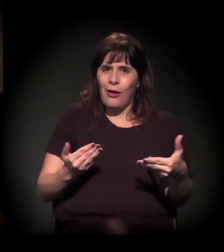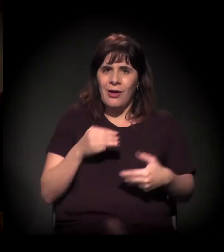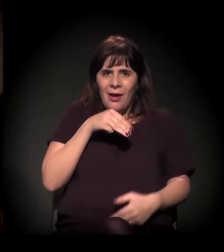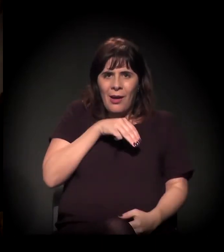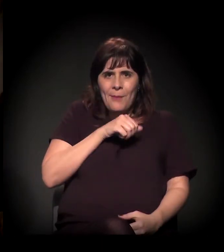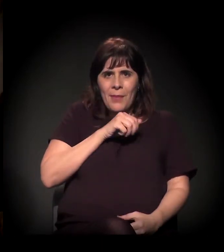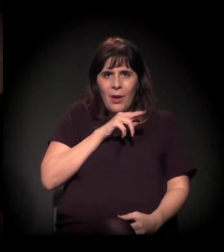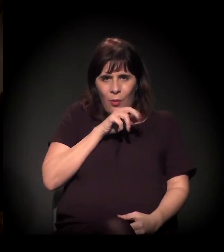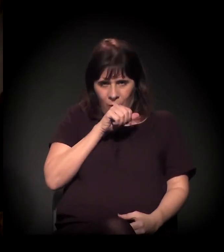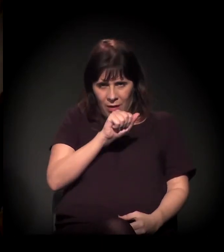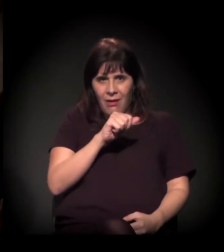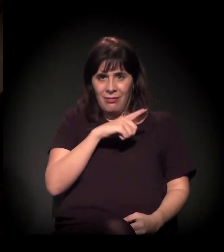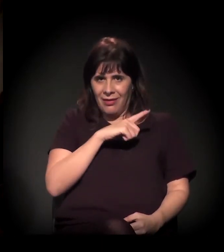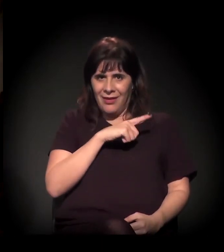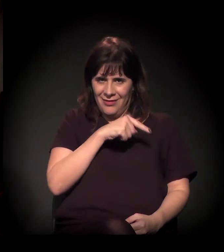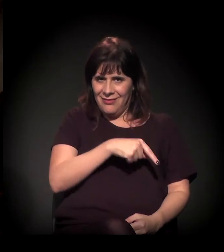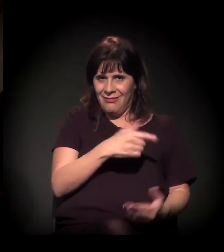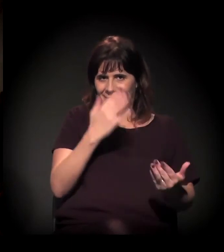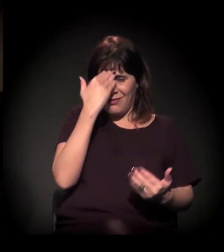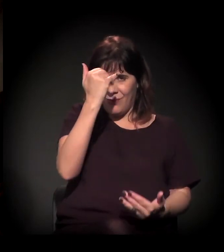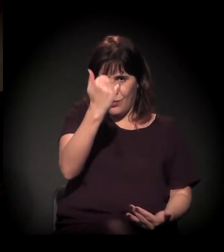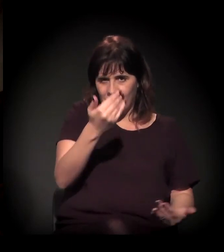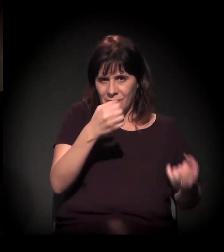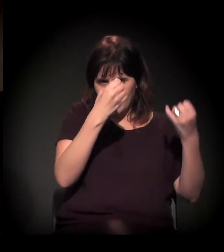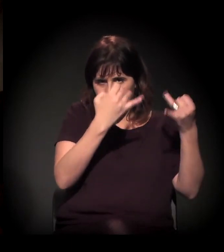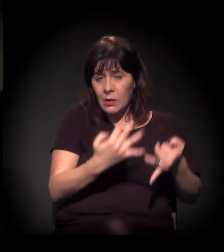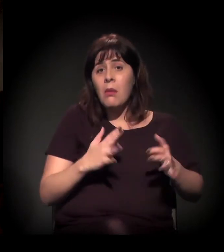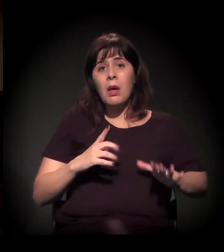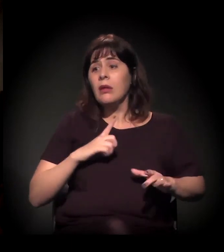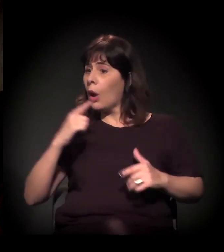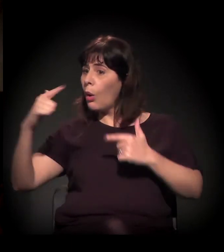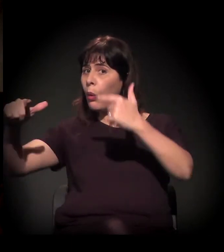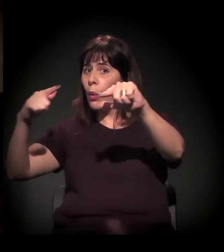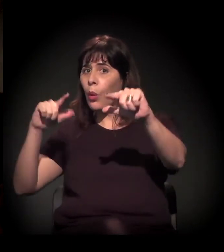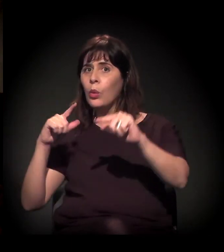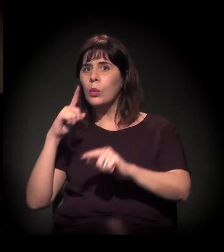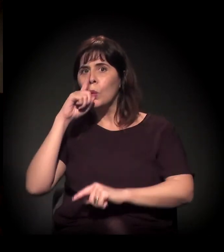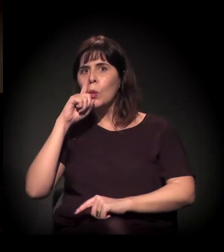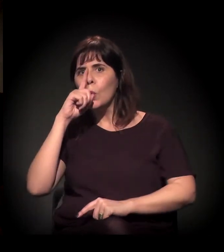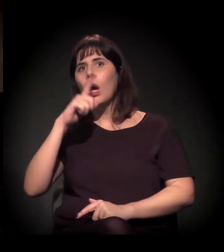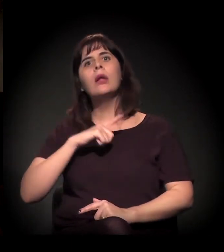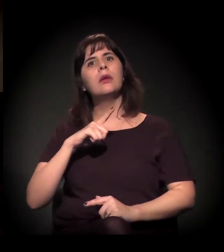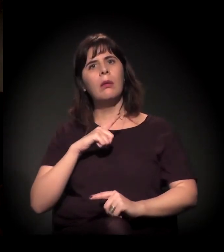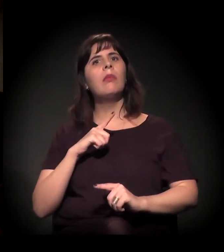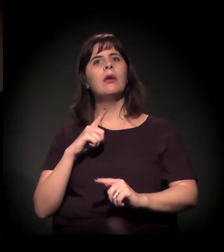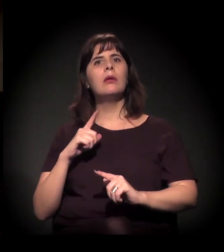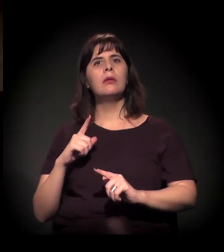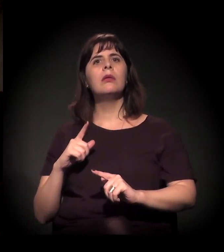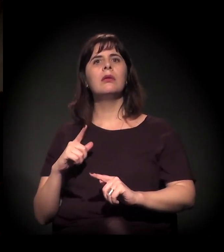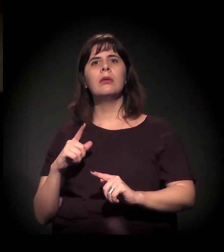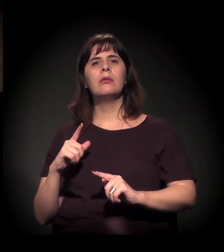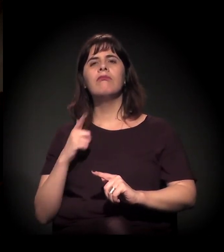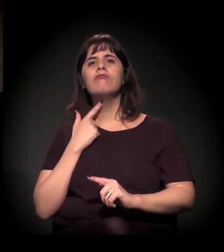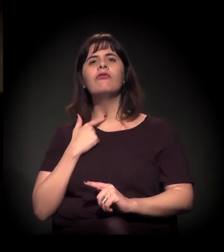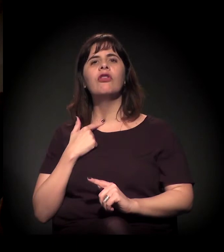mas temos outras ali na região que estão em risco, e a gente vê que também tem esse processo de criminalização